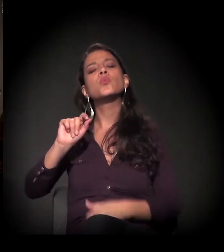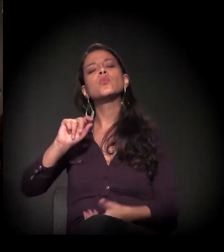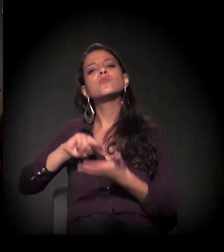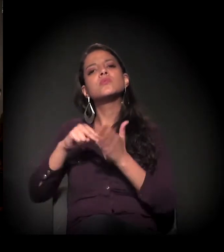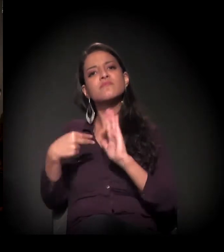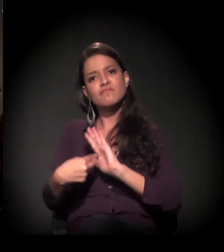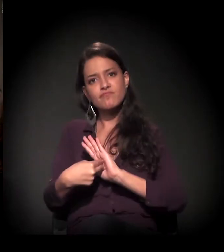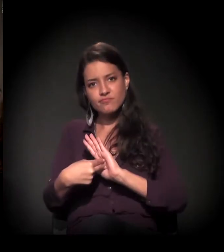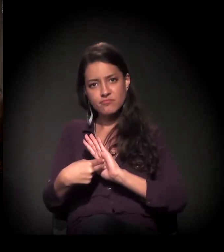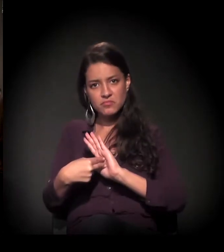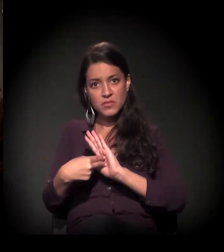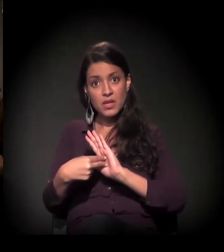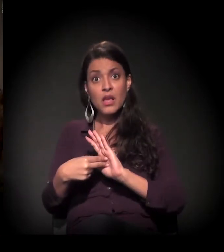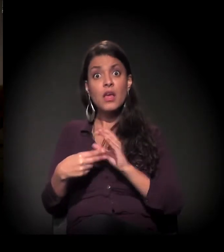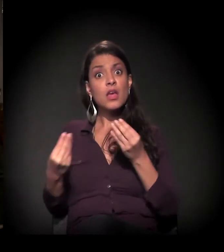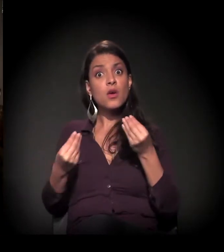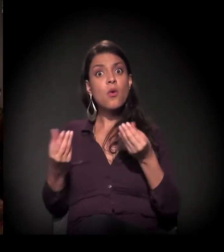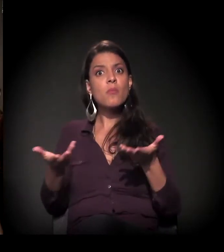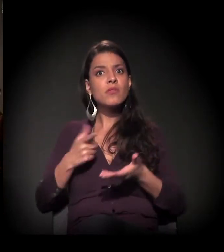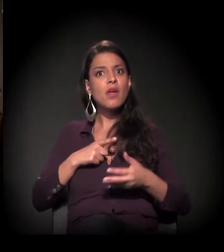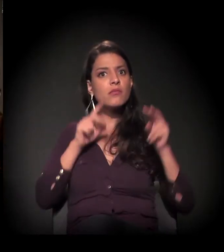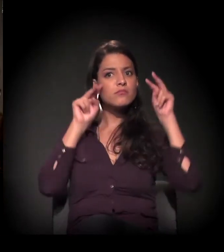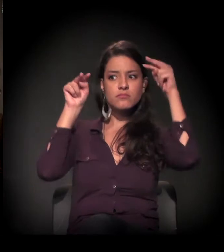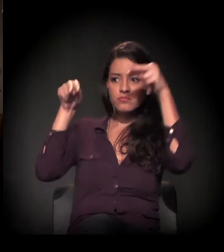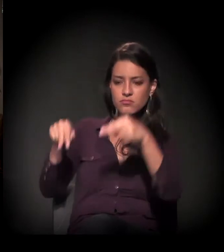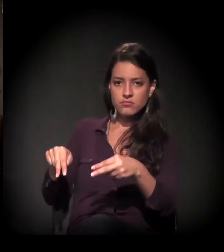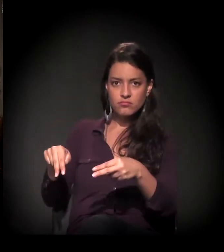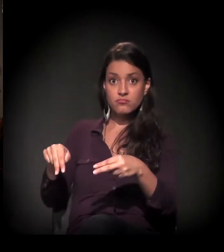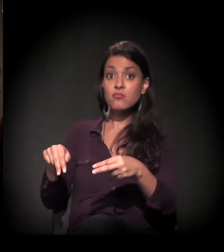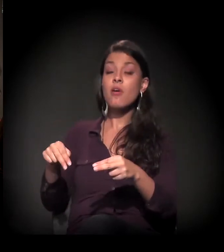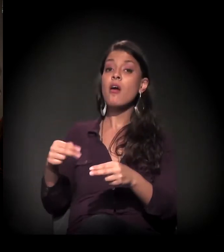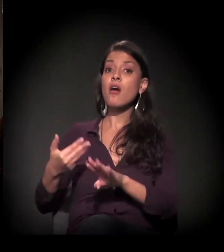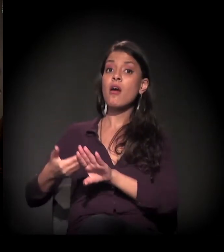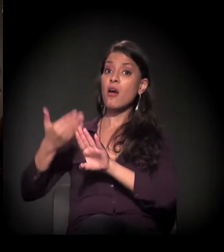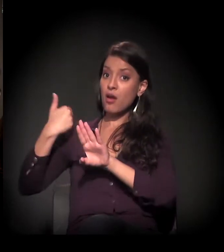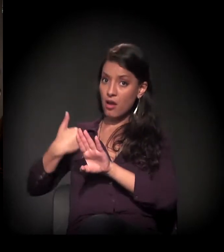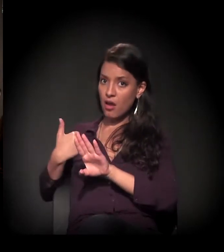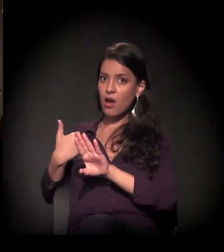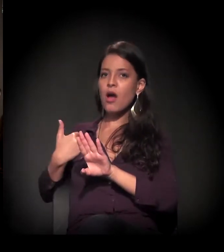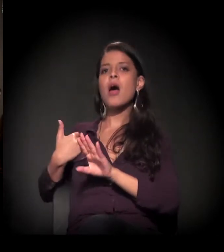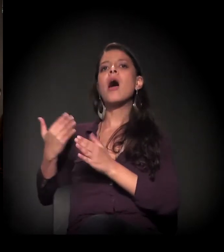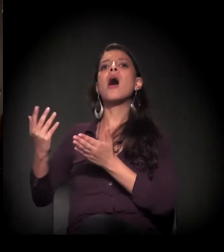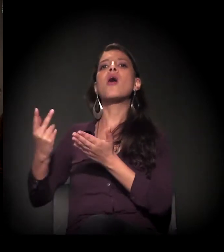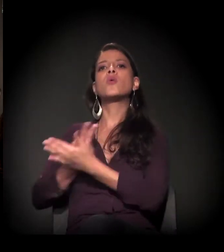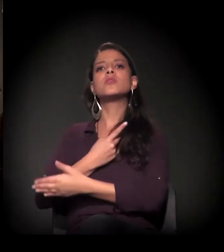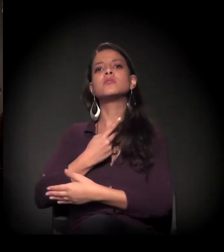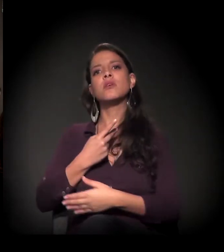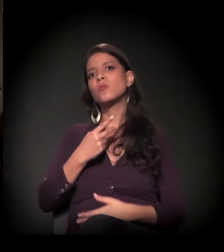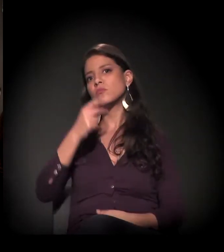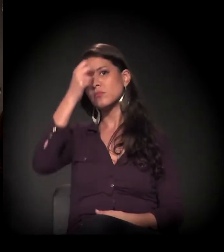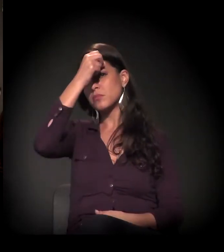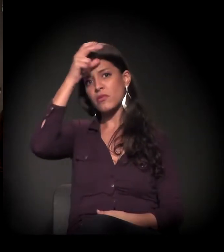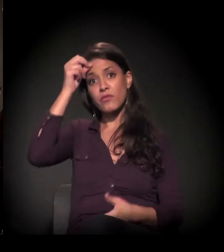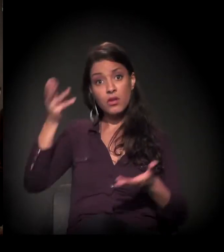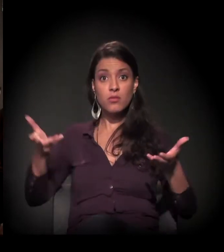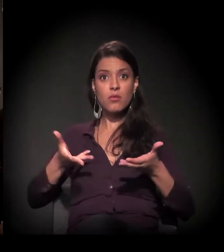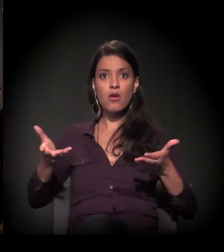que esse tema ganhou nos últimos meses, principalmente depois das novas ações da atual Prefeitura de São Paulo.